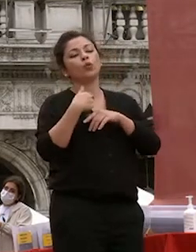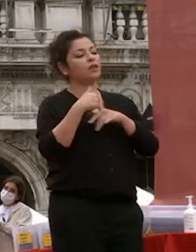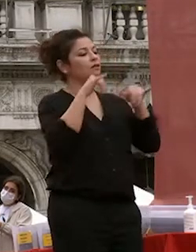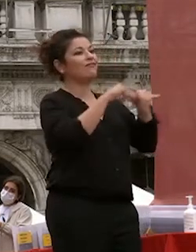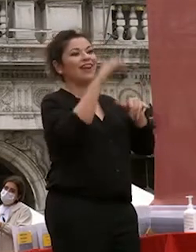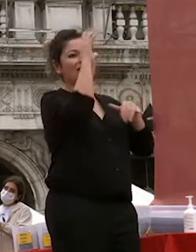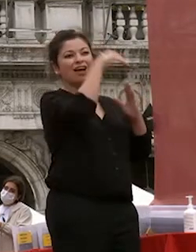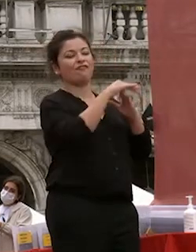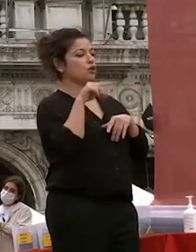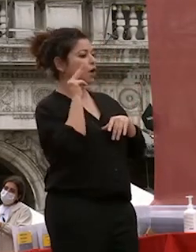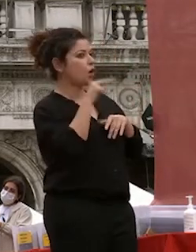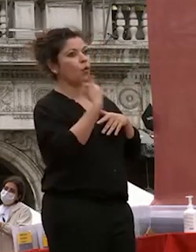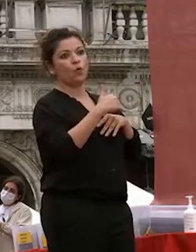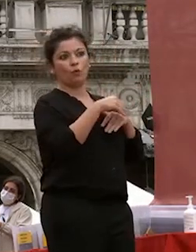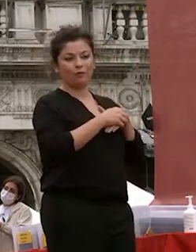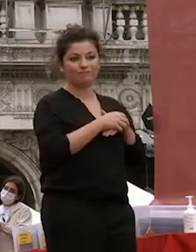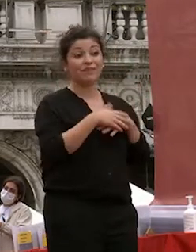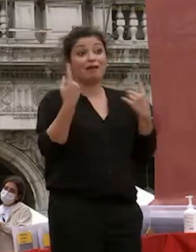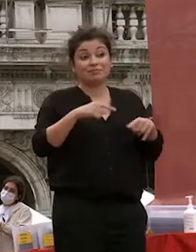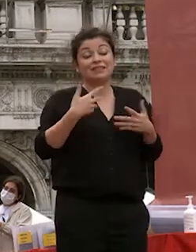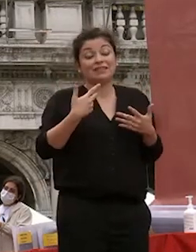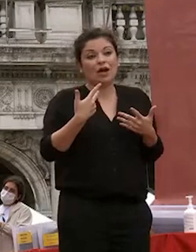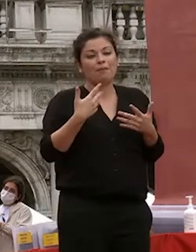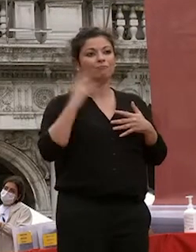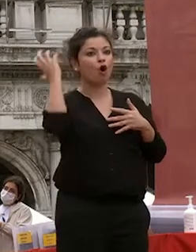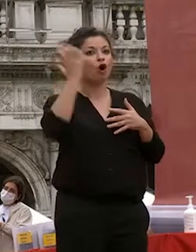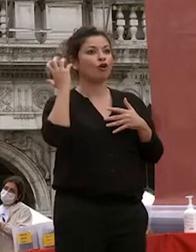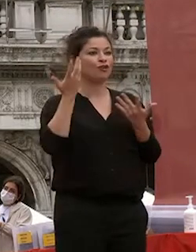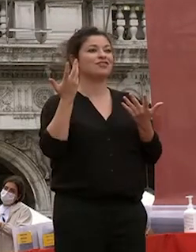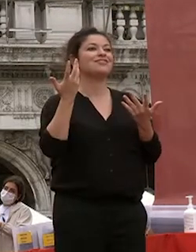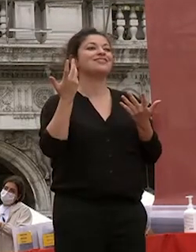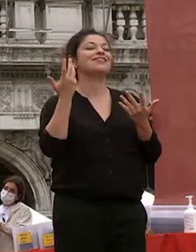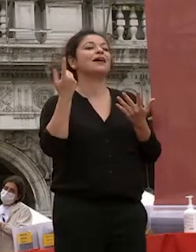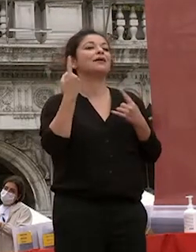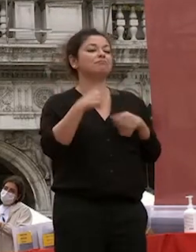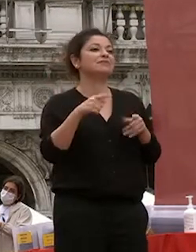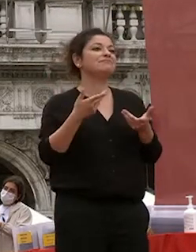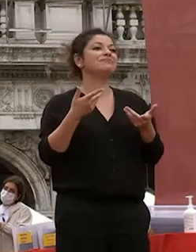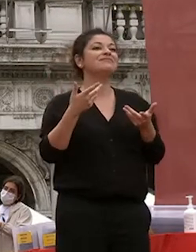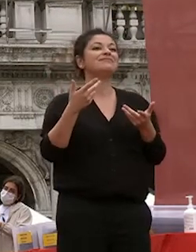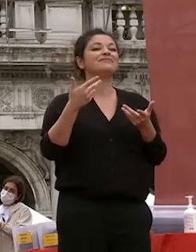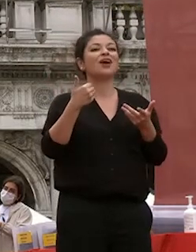far sì che questo sia il l'apprezzamento il grado di il gradimento che che avete